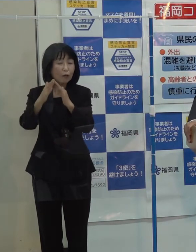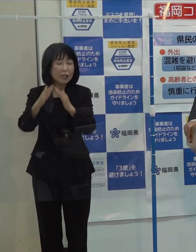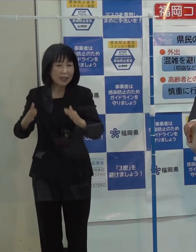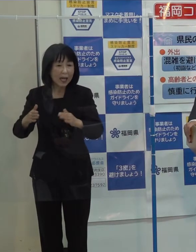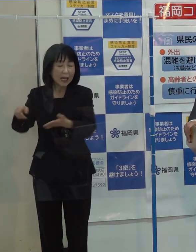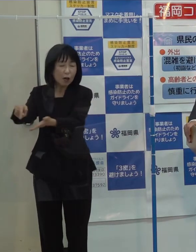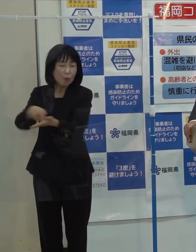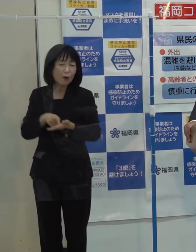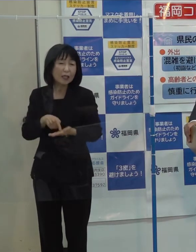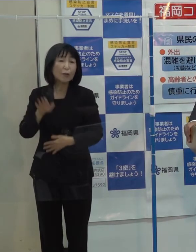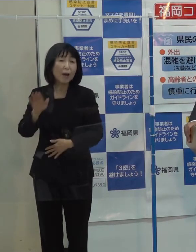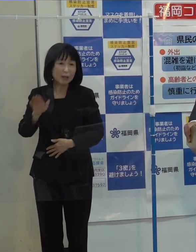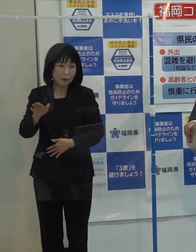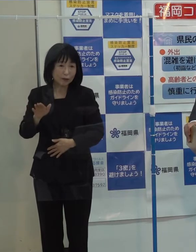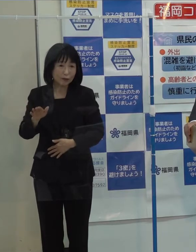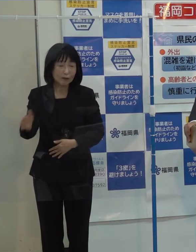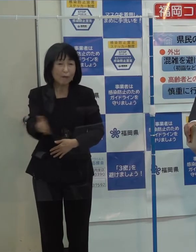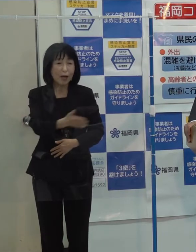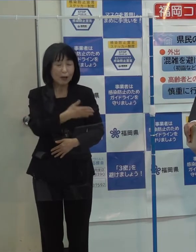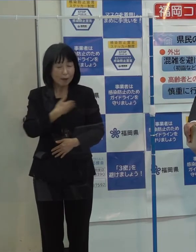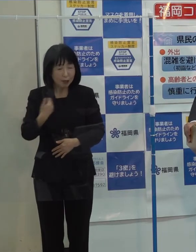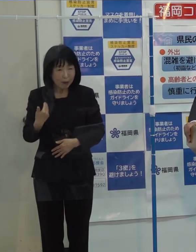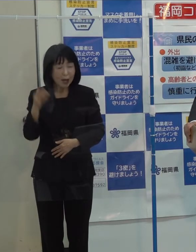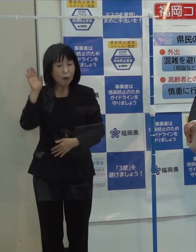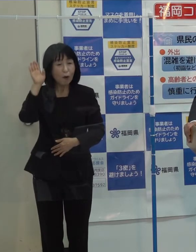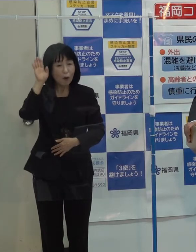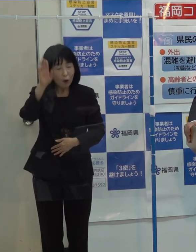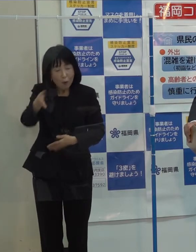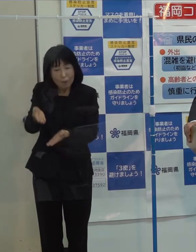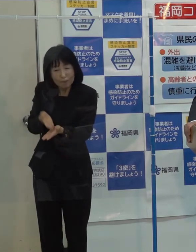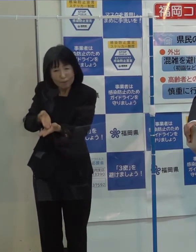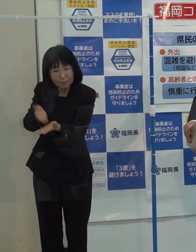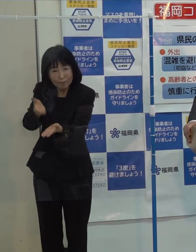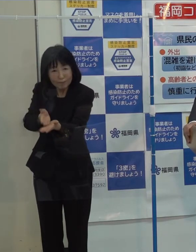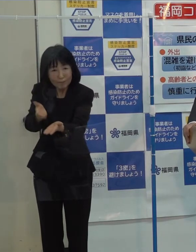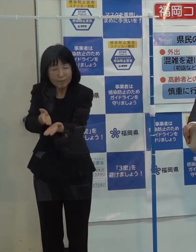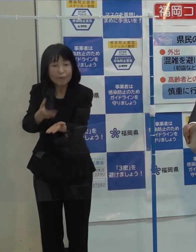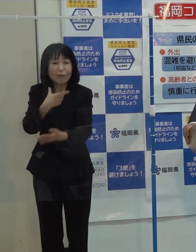本県としては 引き続きしっかり説明していきたいと思っています